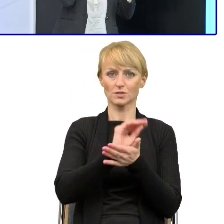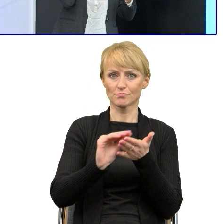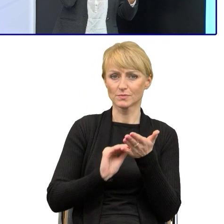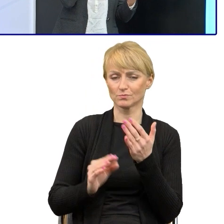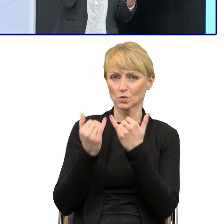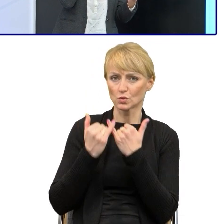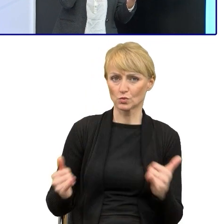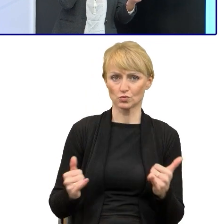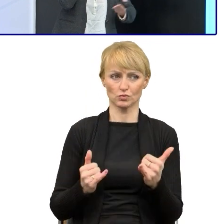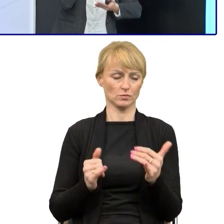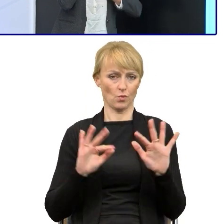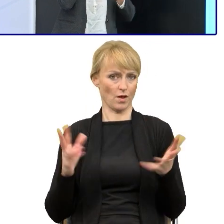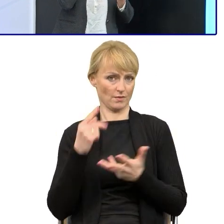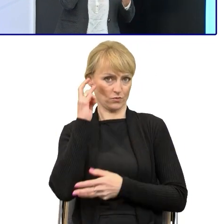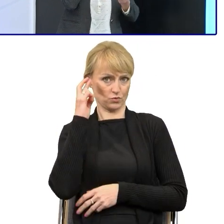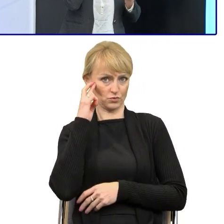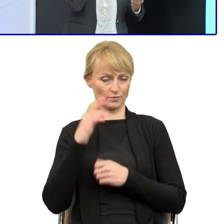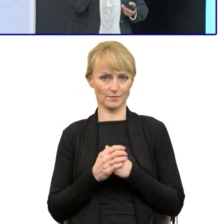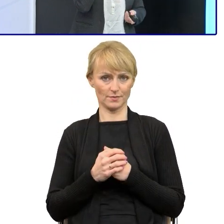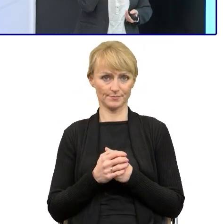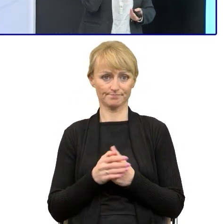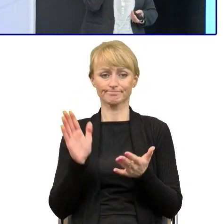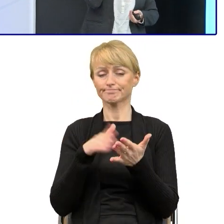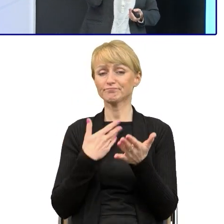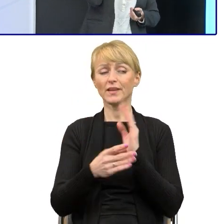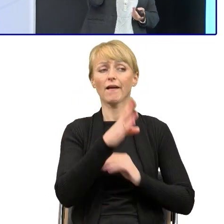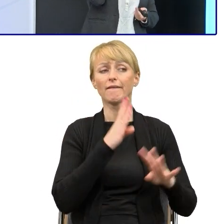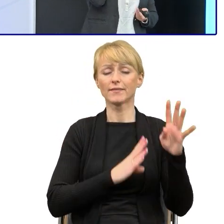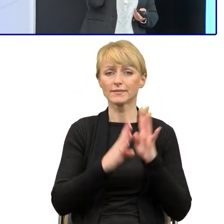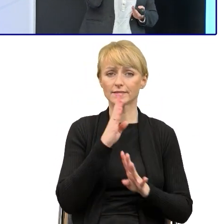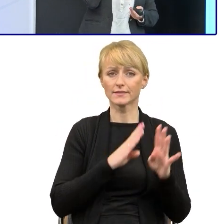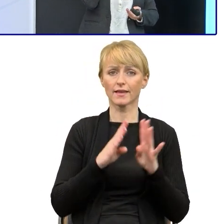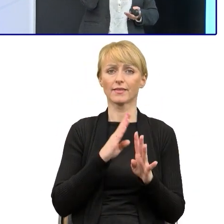że jeśli komunikują się z beneficjentami i chcą, żeby w tym swoim projekcie poprawił kilka rzeczy,